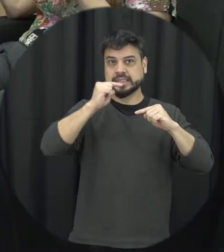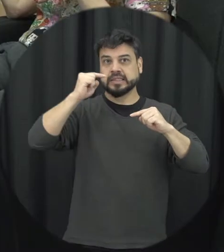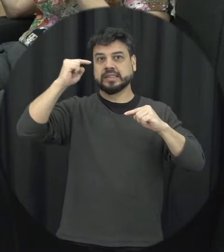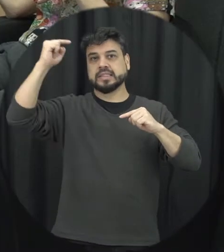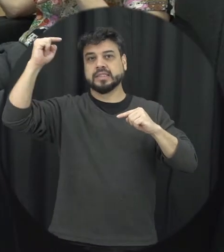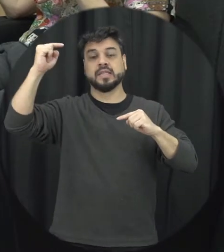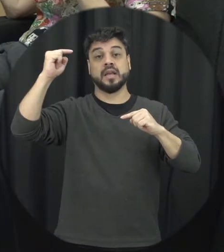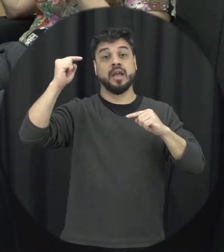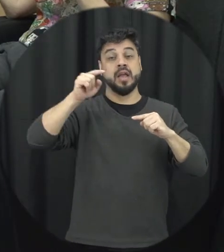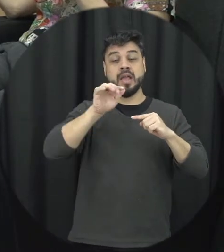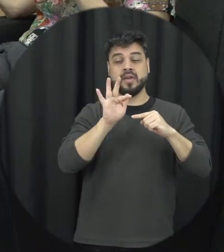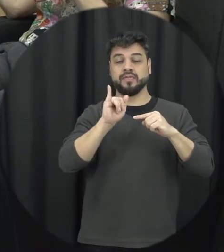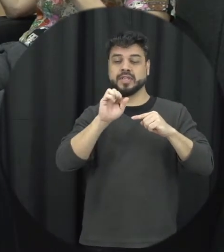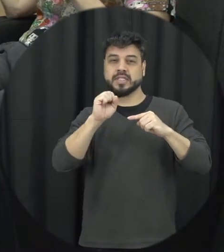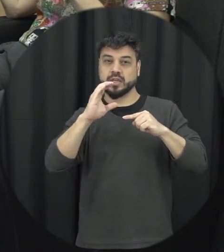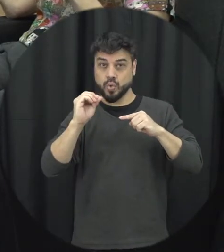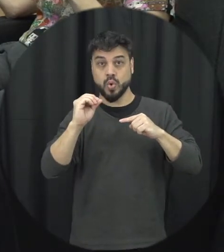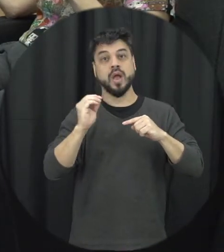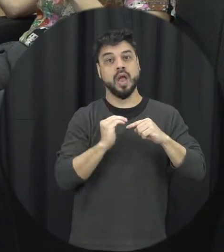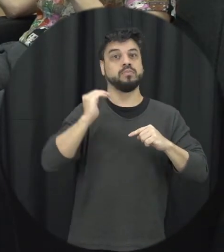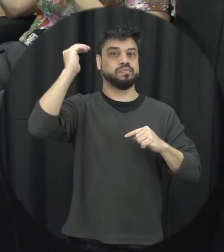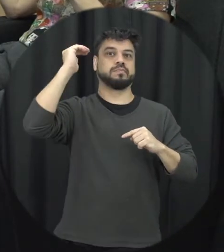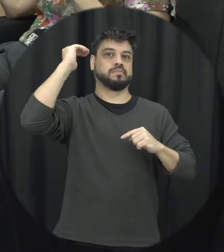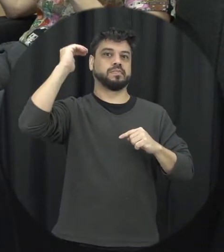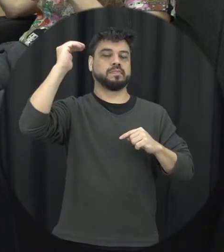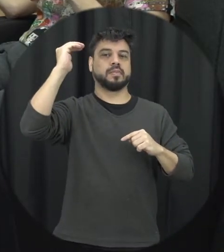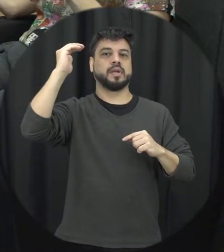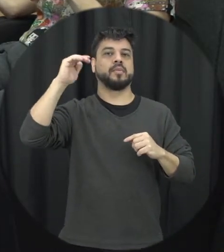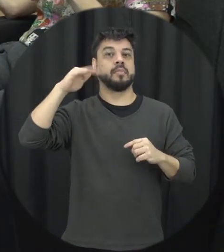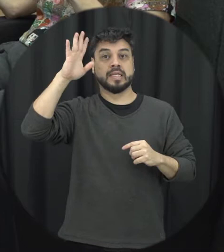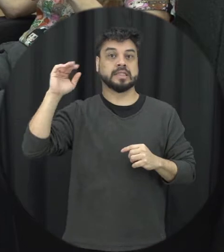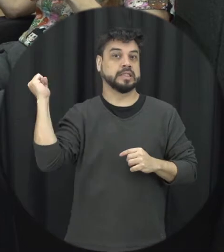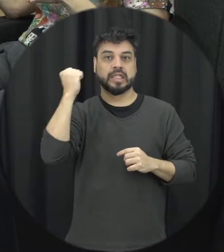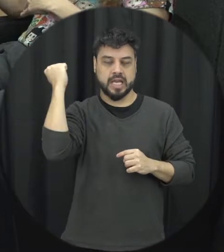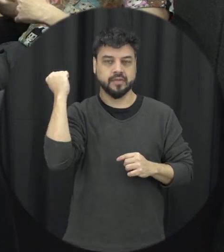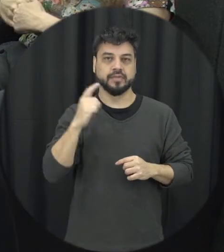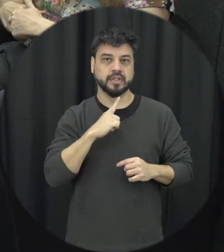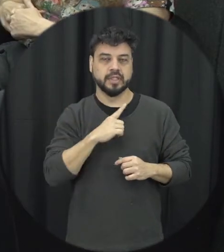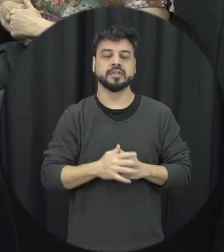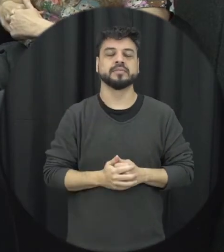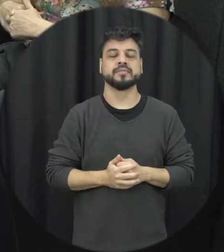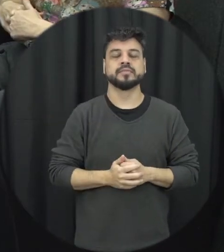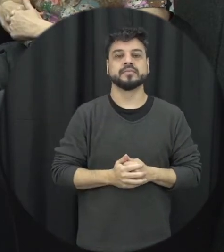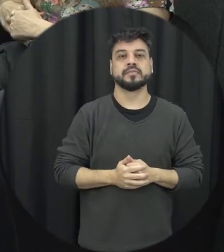violência física seria o ápice dessas formas de violência né são da gravidade é a gente